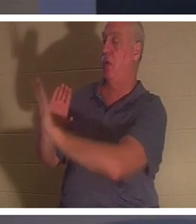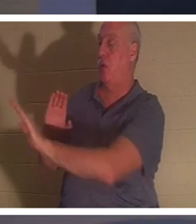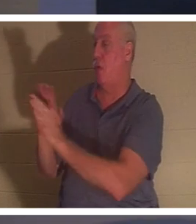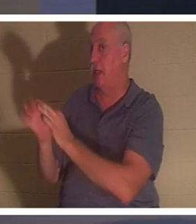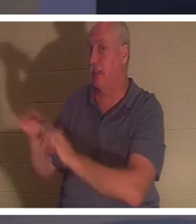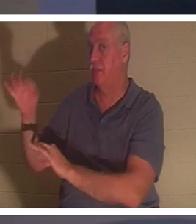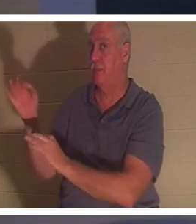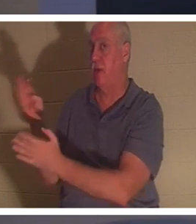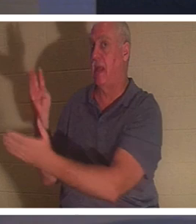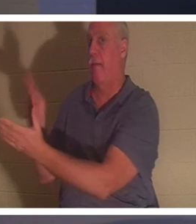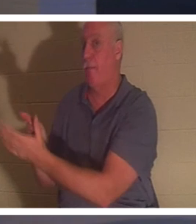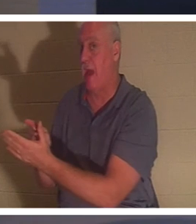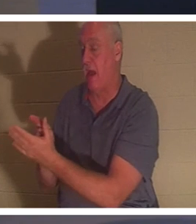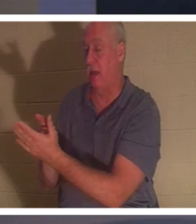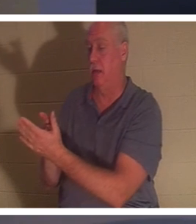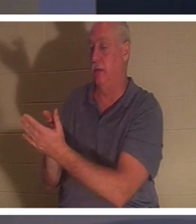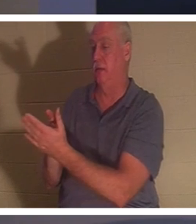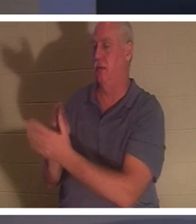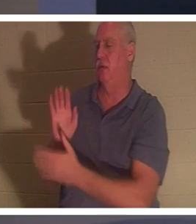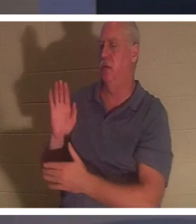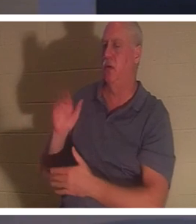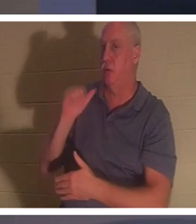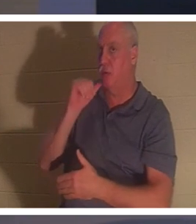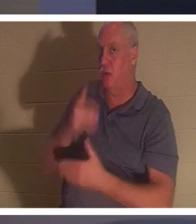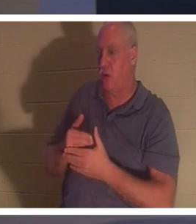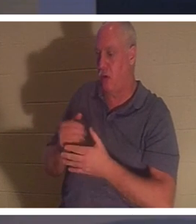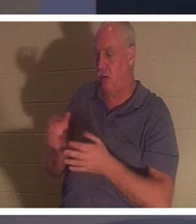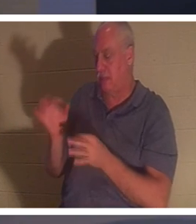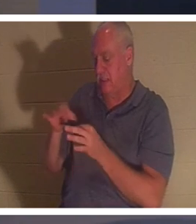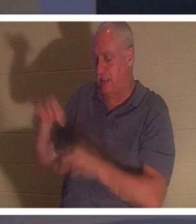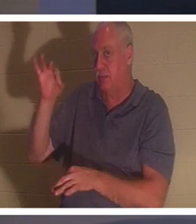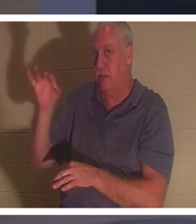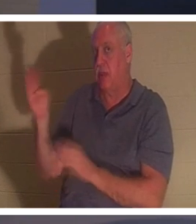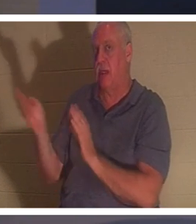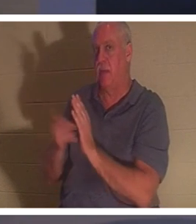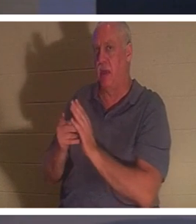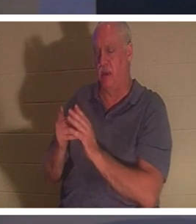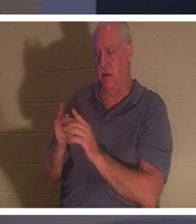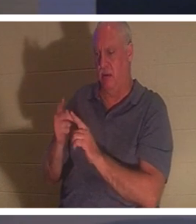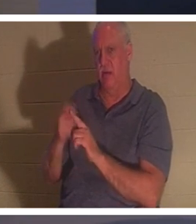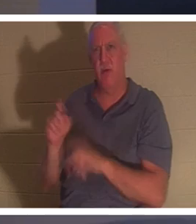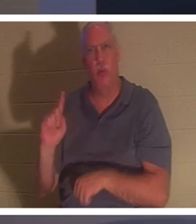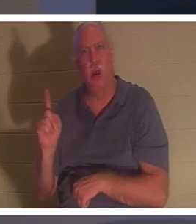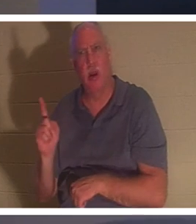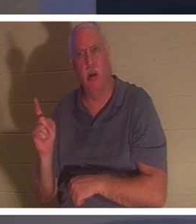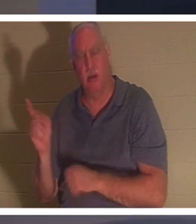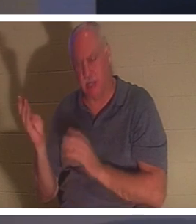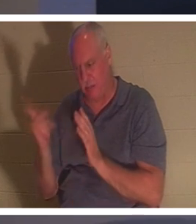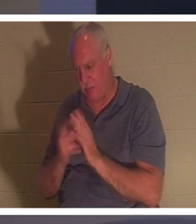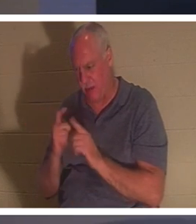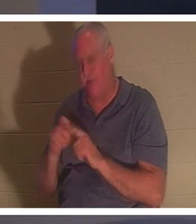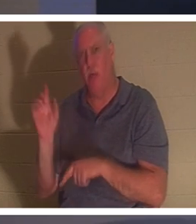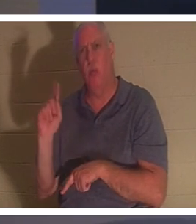avez déjà remarqué ça ? Son esprit est revenu. Revenu d'où ? "Son esprit est revenu et aussitôt